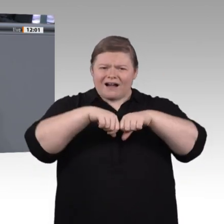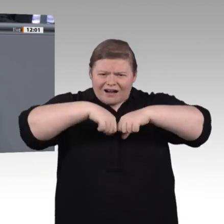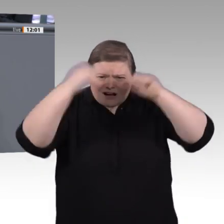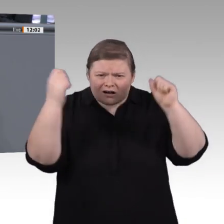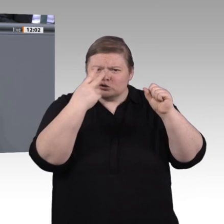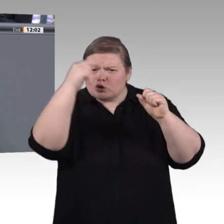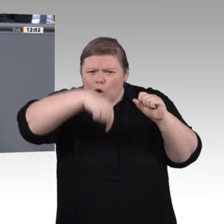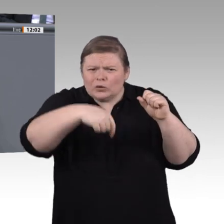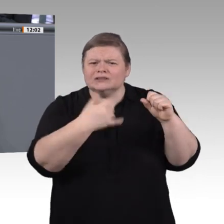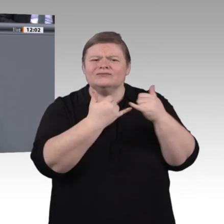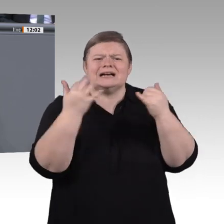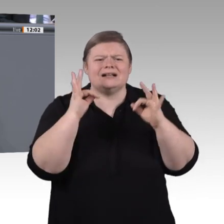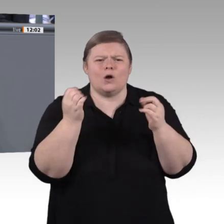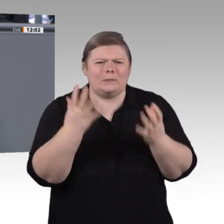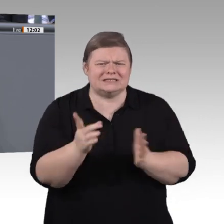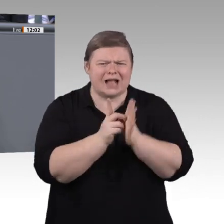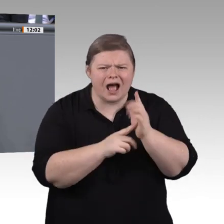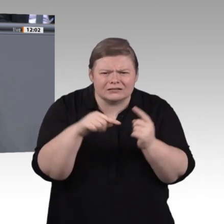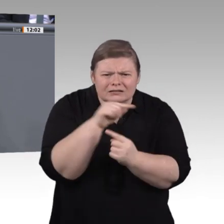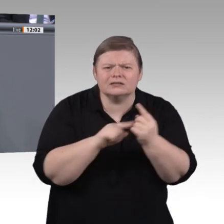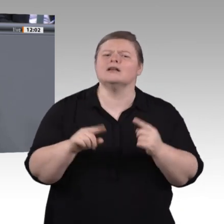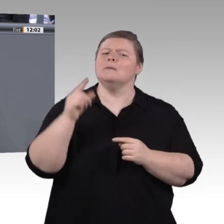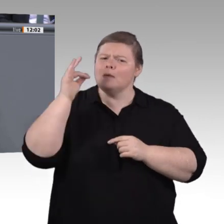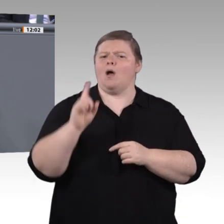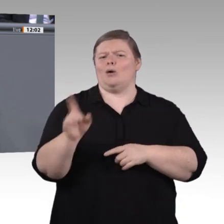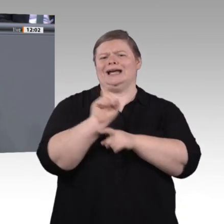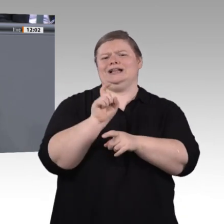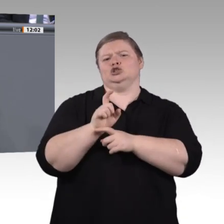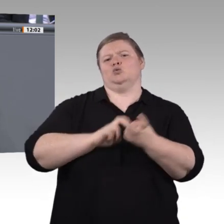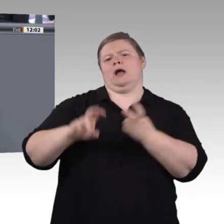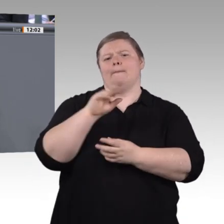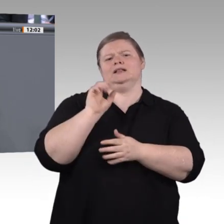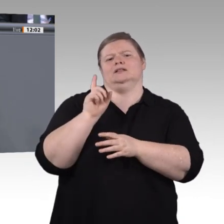zu verändern. Wenn man davon ausgeht, dass berufliche Bildung ein Schlüssel dafür